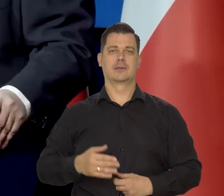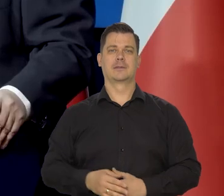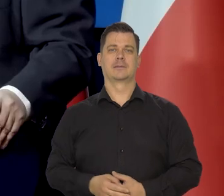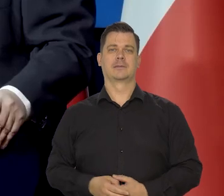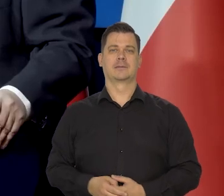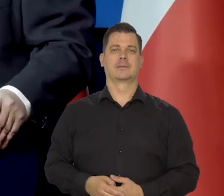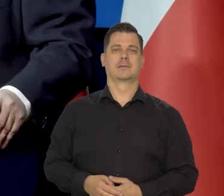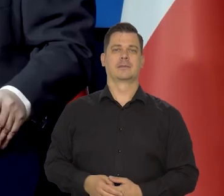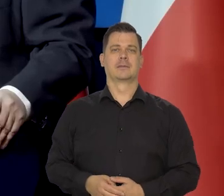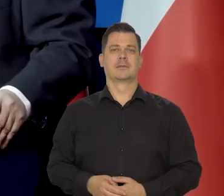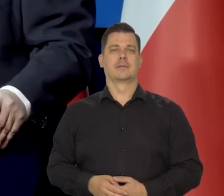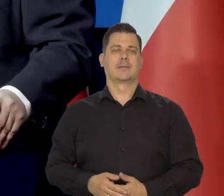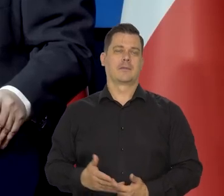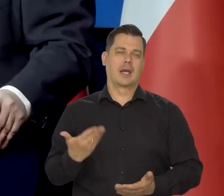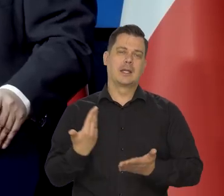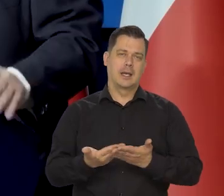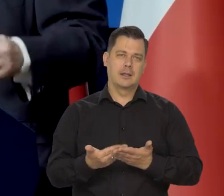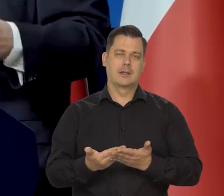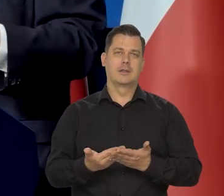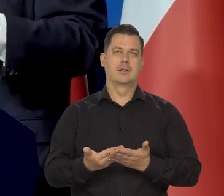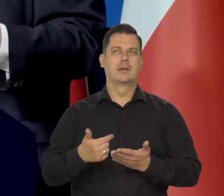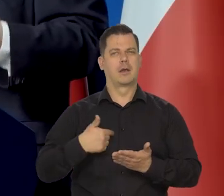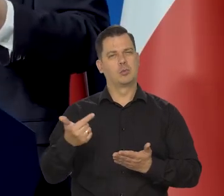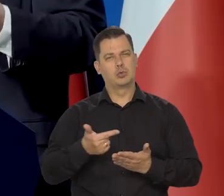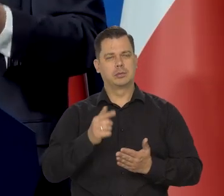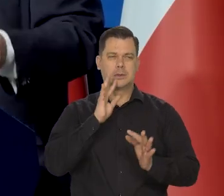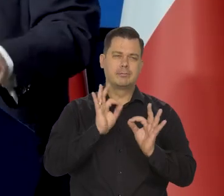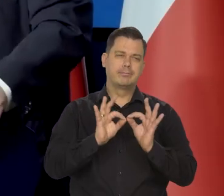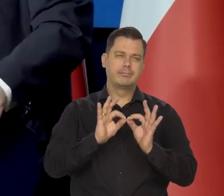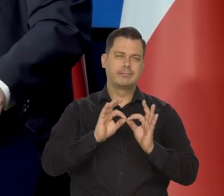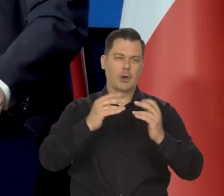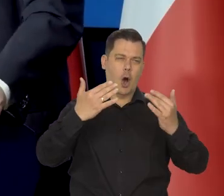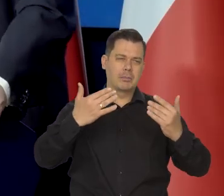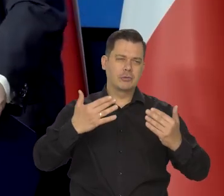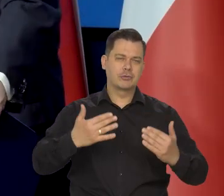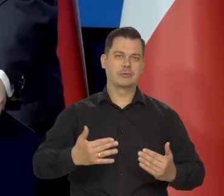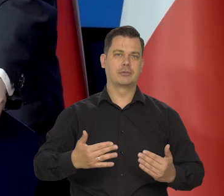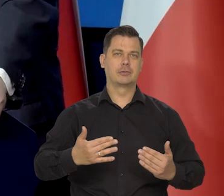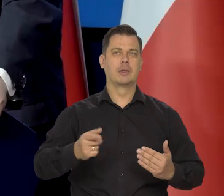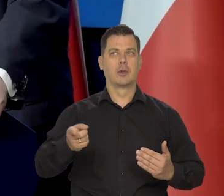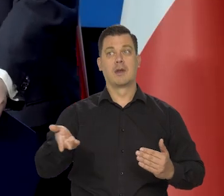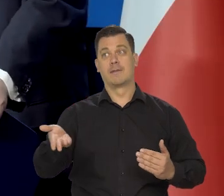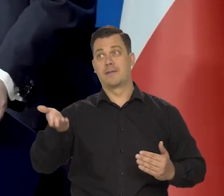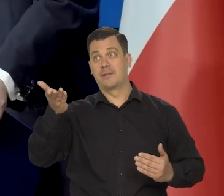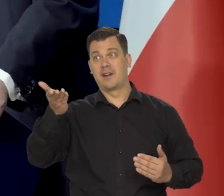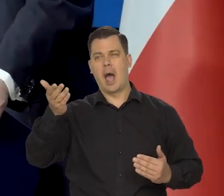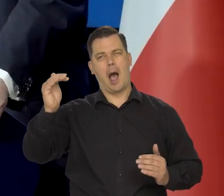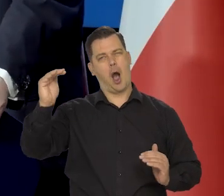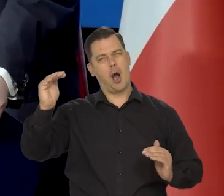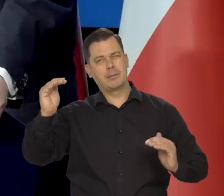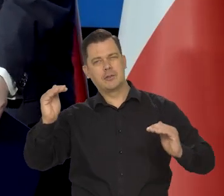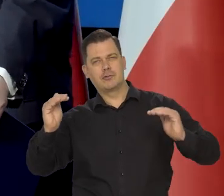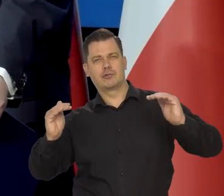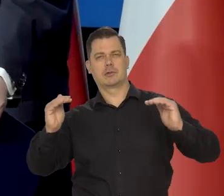No więc my też musimy tak to cyzelować. Mówię, żeby to lekarstwo wyprowadziło nas z gorączki, z choroby,